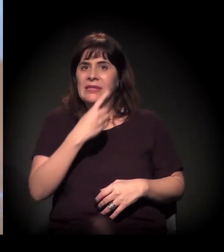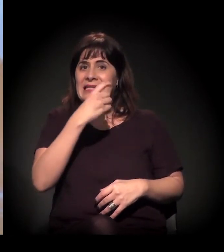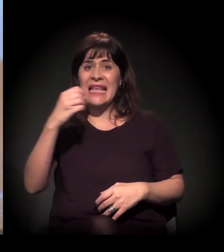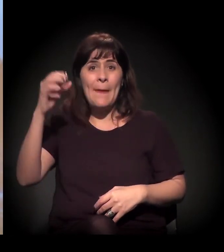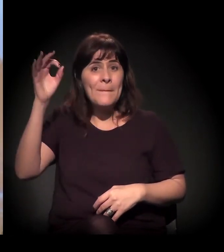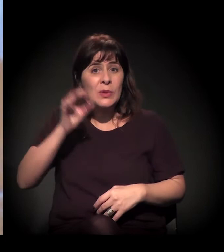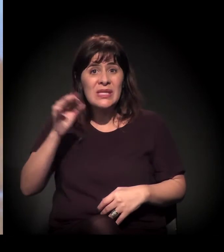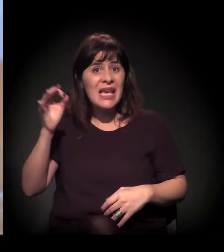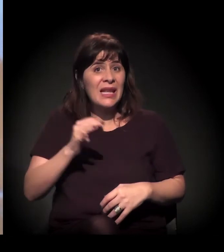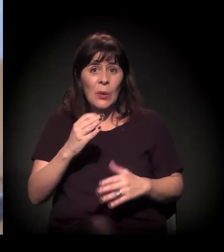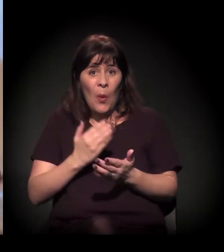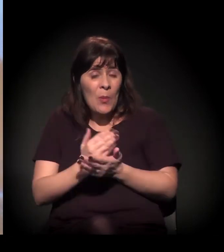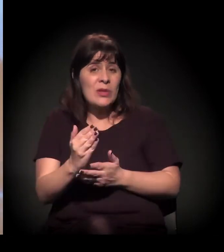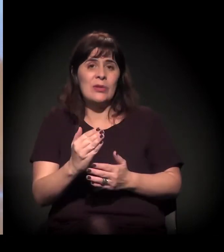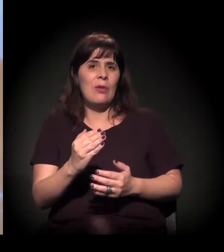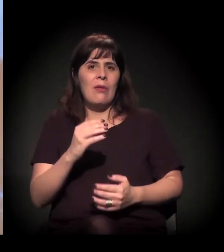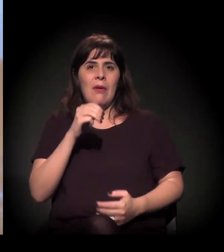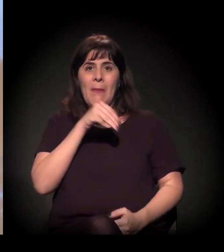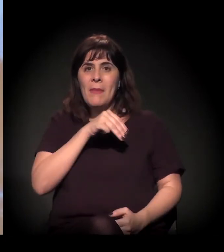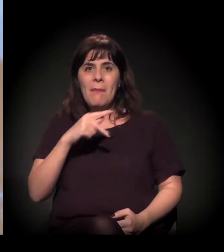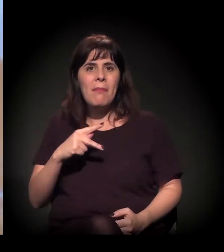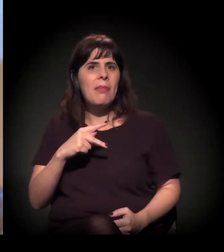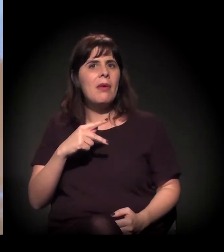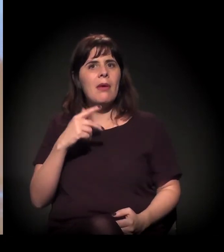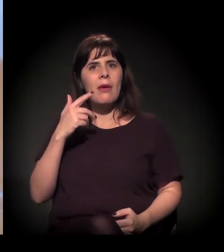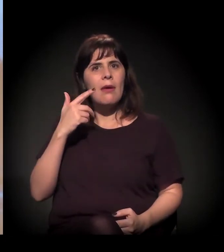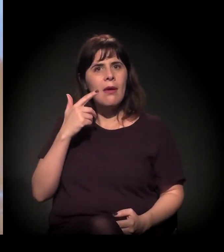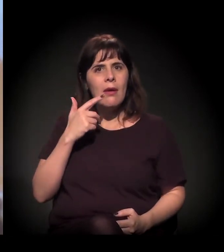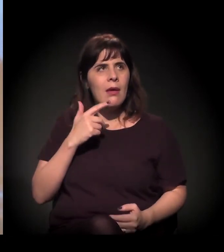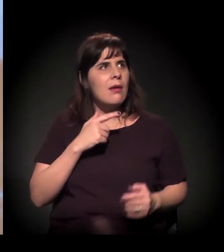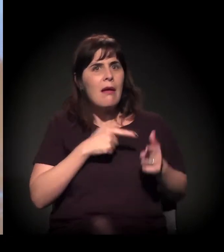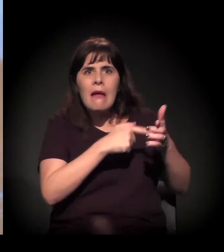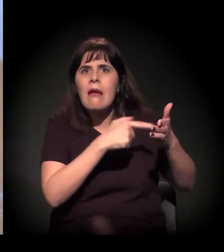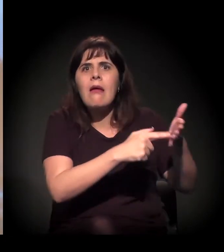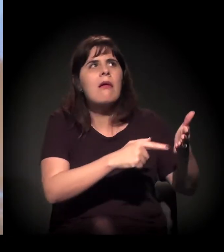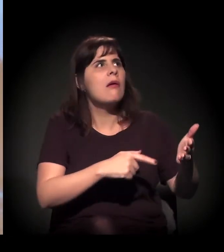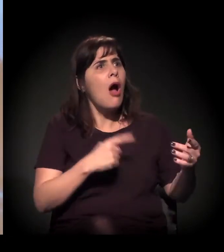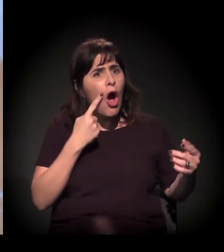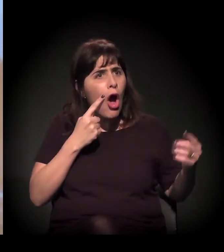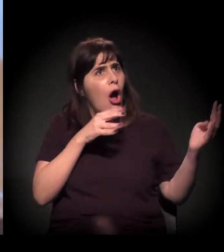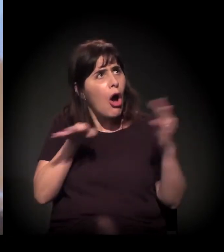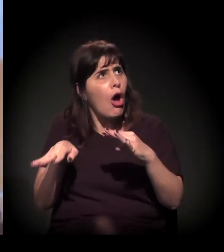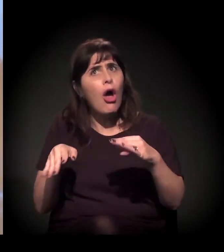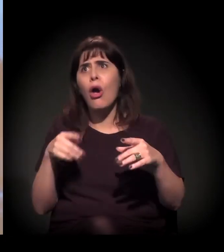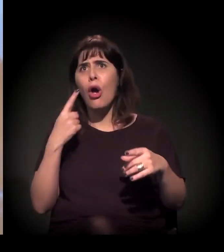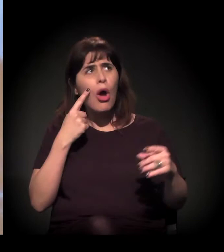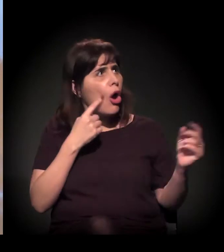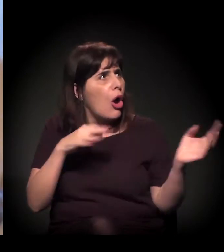Começou a se aglutinar o Ministério Público − o Ministério Público a gente já tinha tentado provocar de várias formas ali. "Ah, agora temos que fazer alguma coisa."